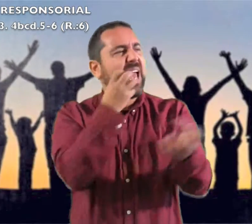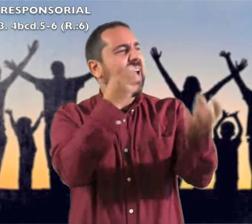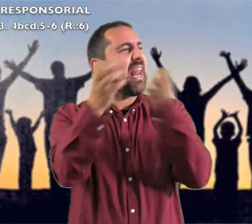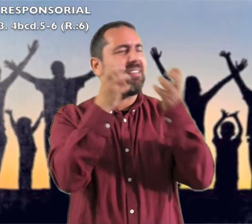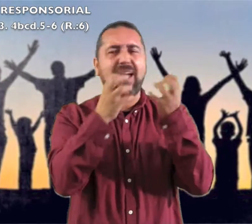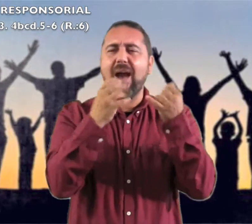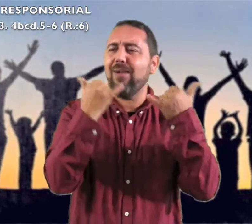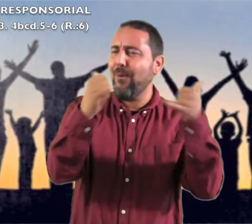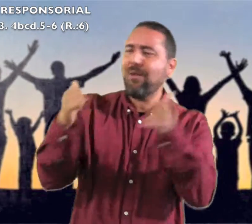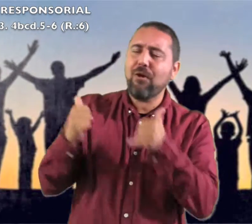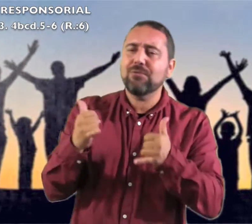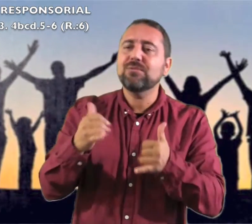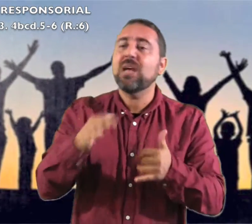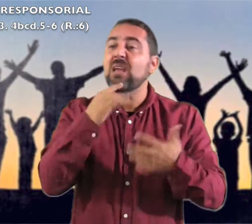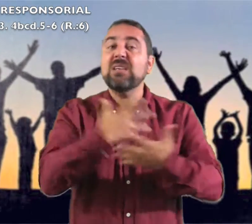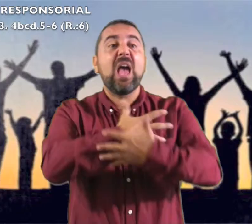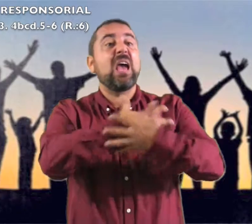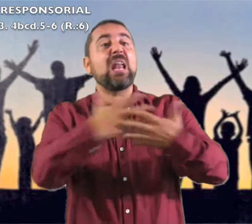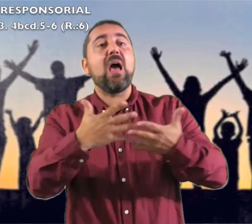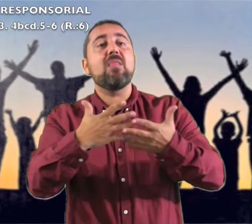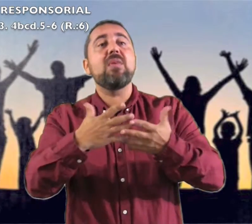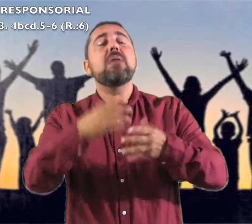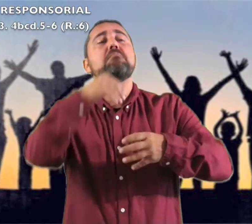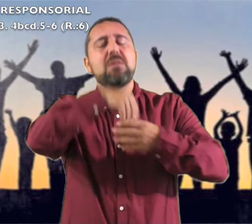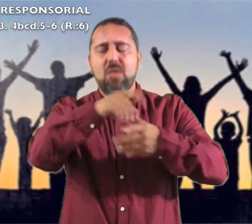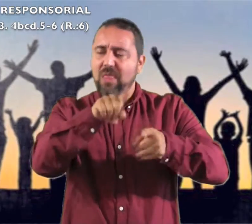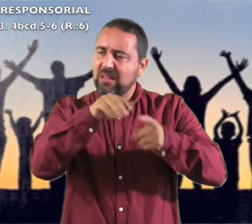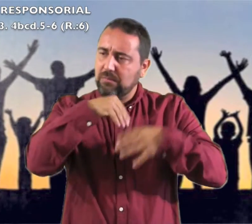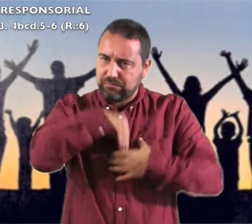Respondemos: Gritad jubilosos: "Qué grande es en medio de ti